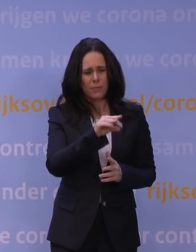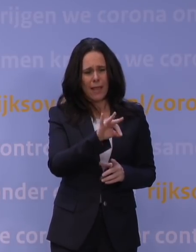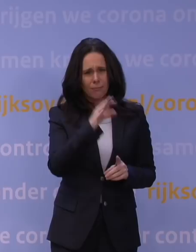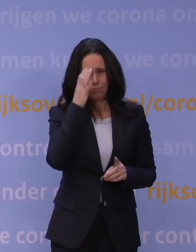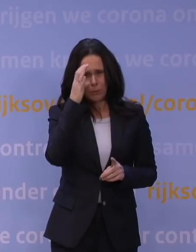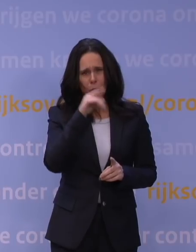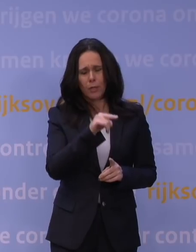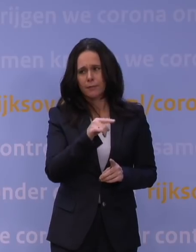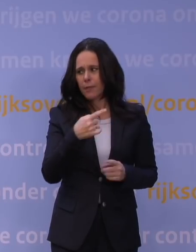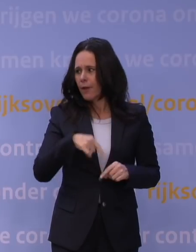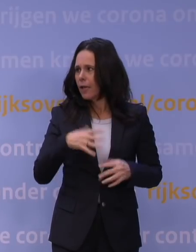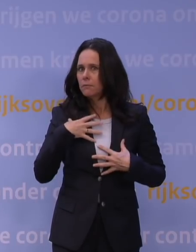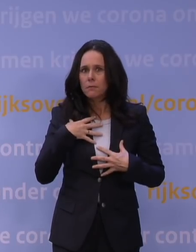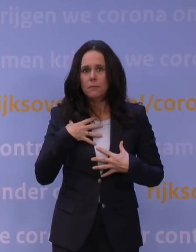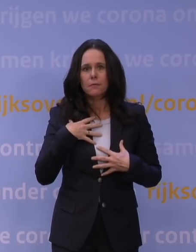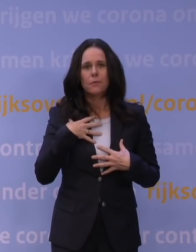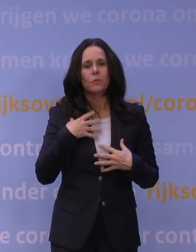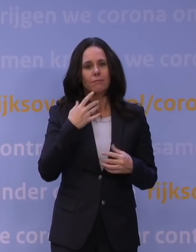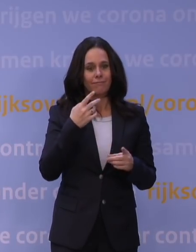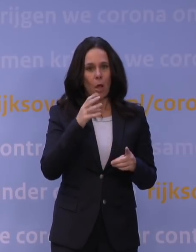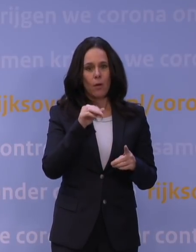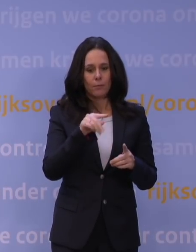Het OMT heeft die week gebruikt om verder te preciseren,